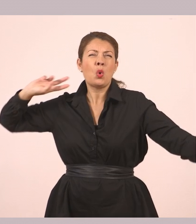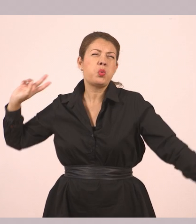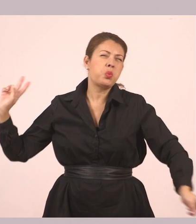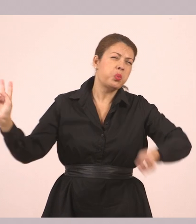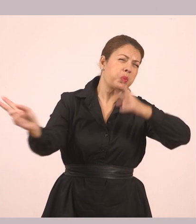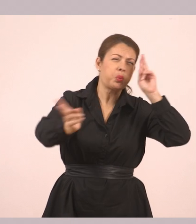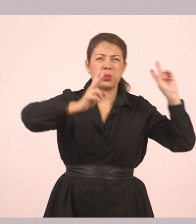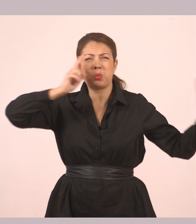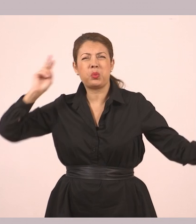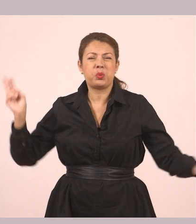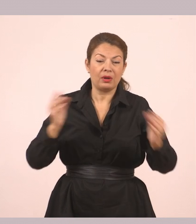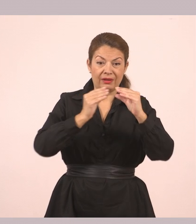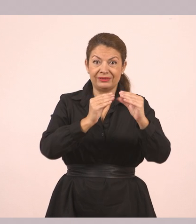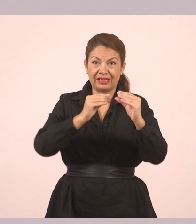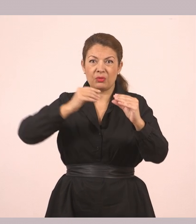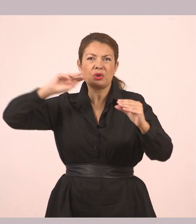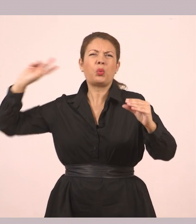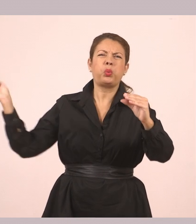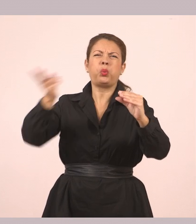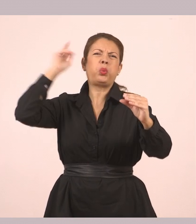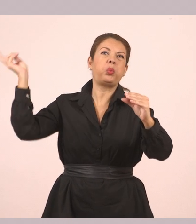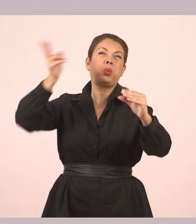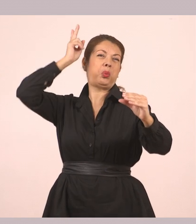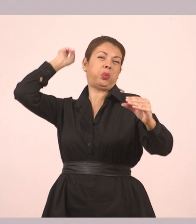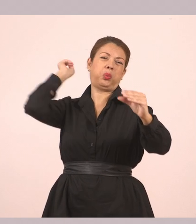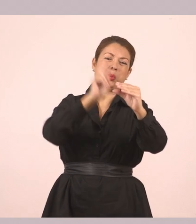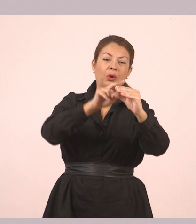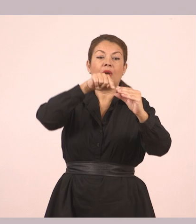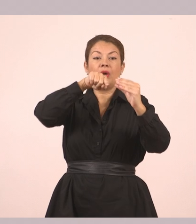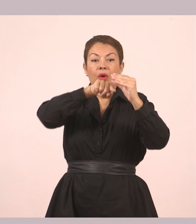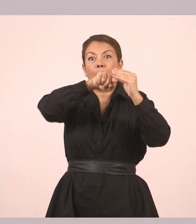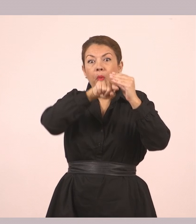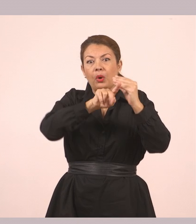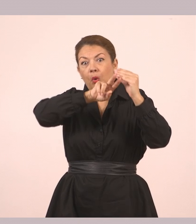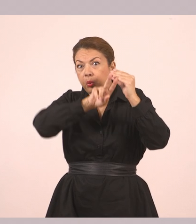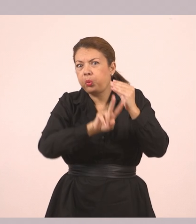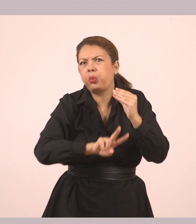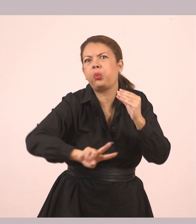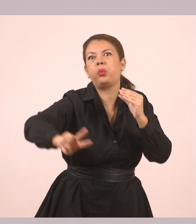Τρύπωσε στη φυσαρμόνικα που σφιχτά κρατούσε, κι εκείνη σαν να άφησε έναν ήχο.